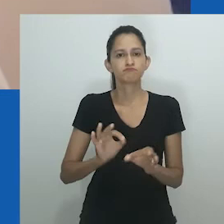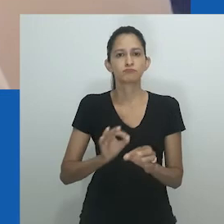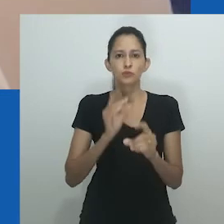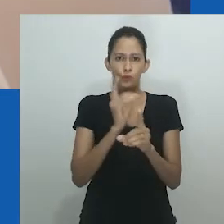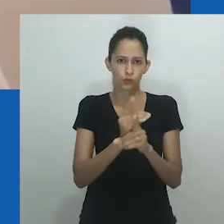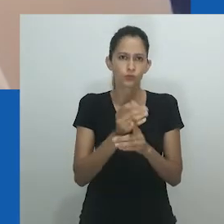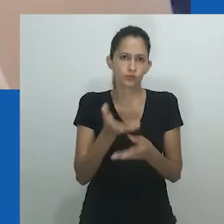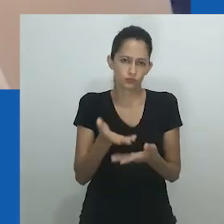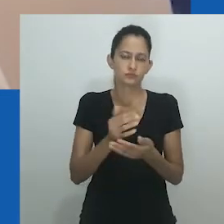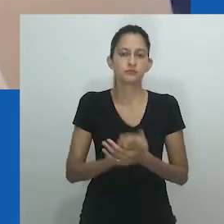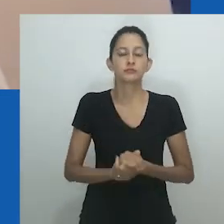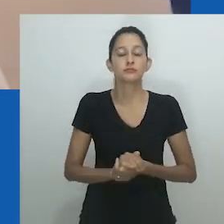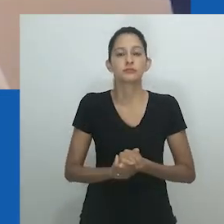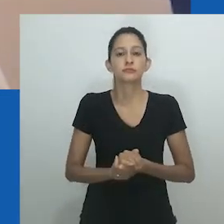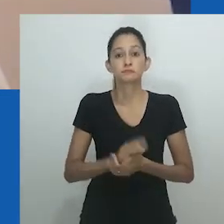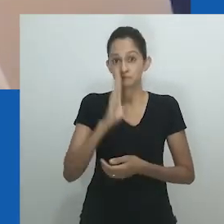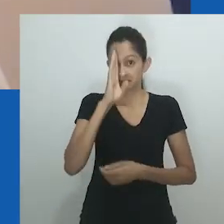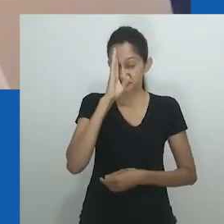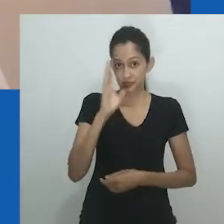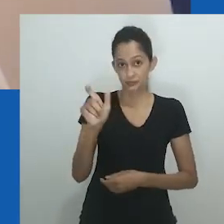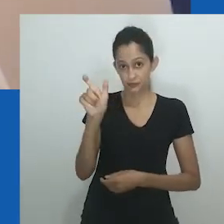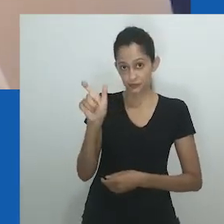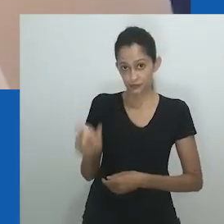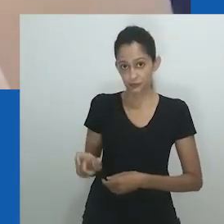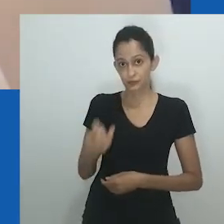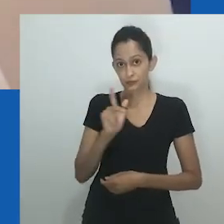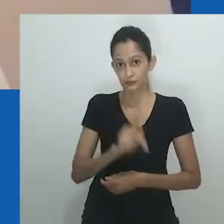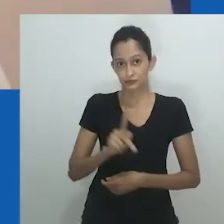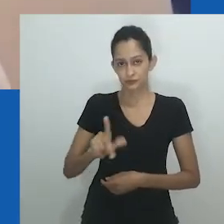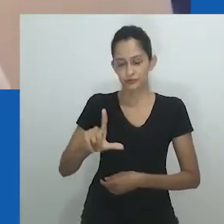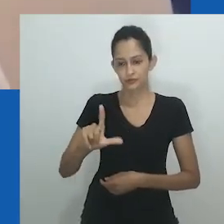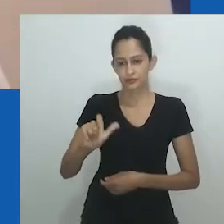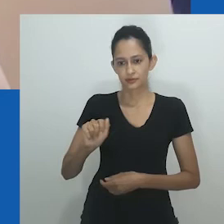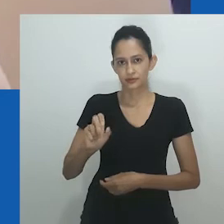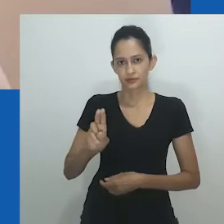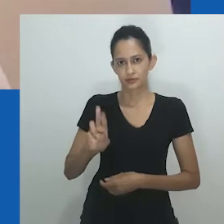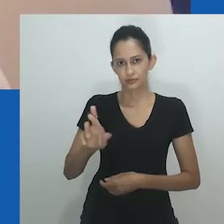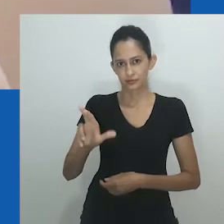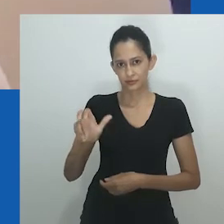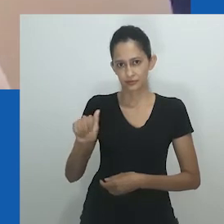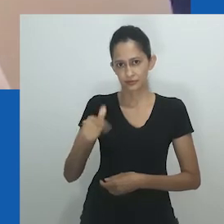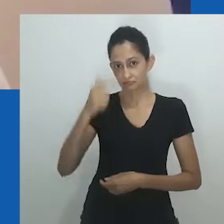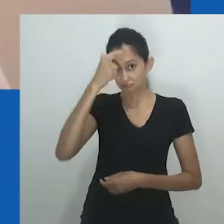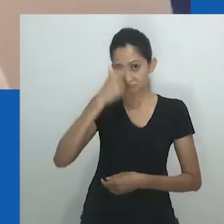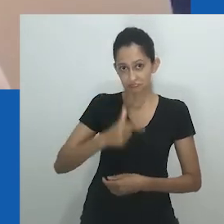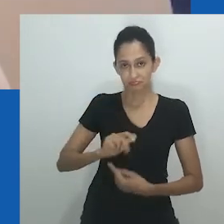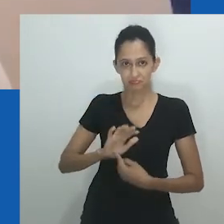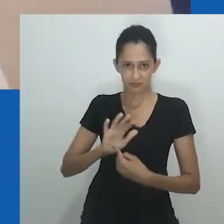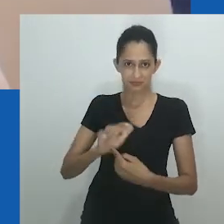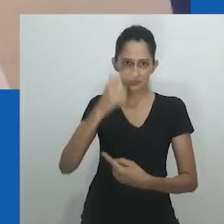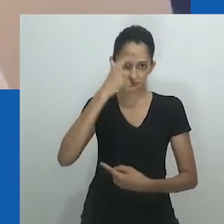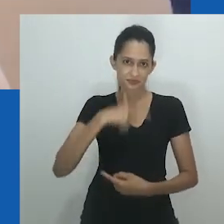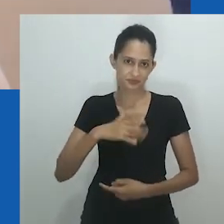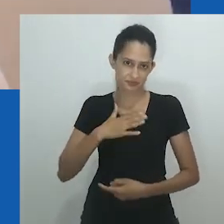E agradeço a todos os organizadores do encontro, e em particular à professora Laura Moutinho,